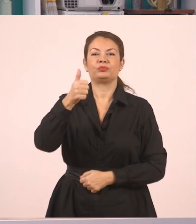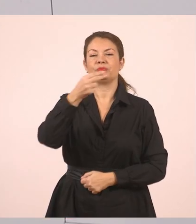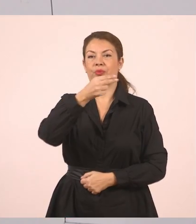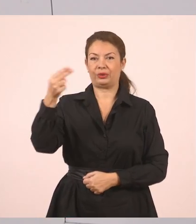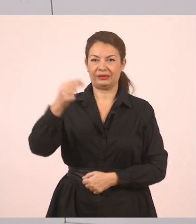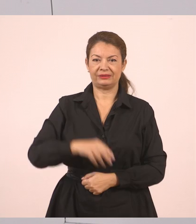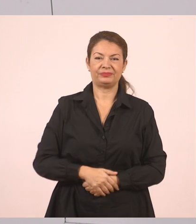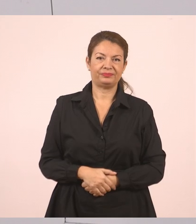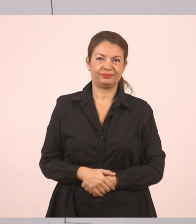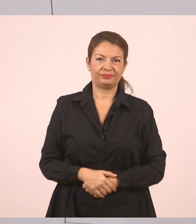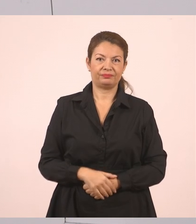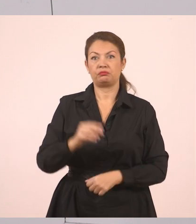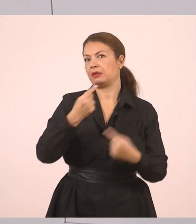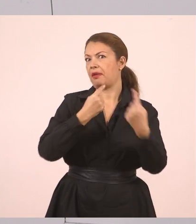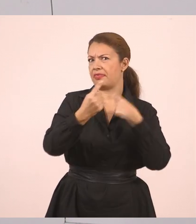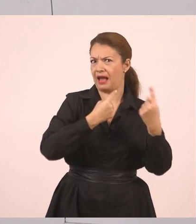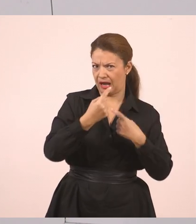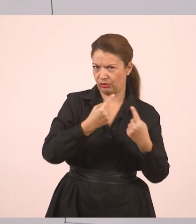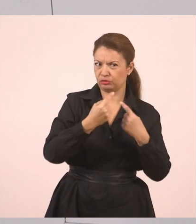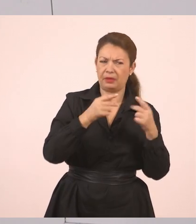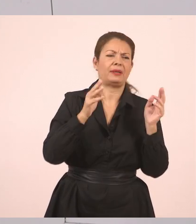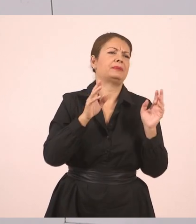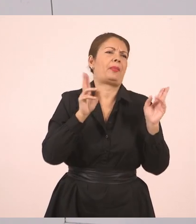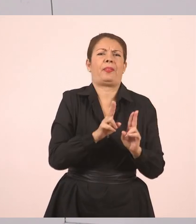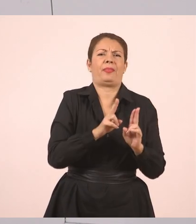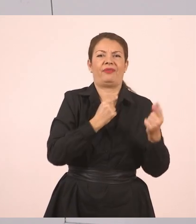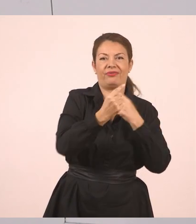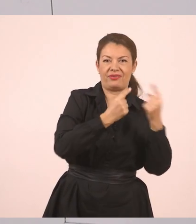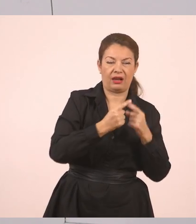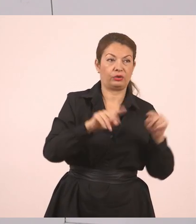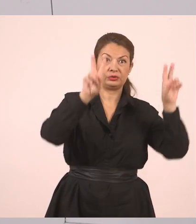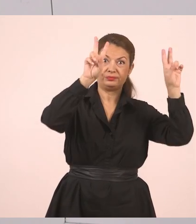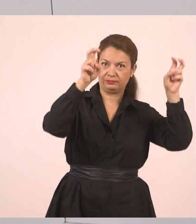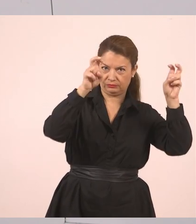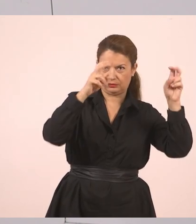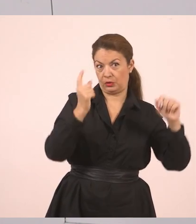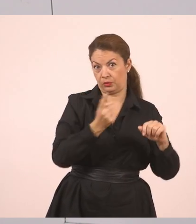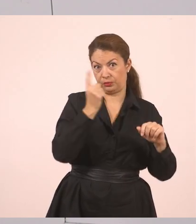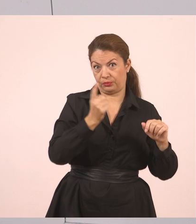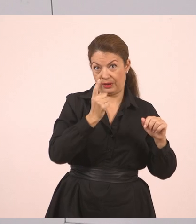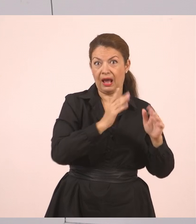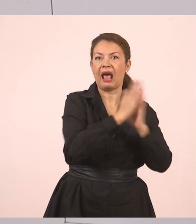Τον πρώτο διάλογο δηλαδή, έναν μικρό διάλογο. Ανοίγουμε εισαγωγικά, όπως είχε και το κείμενο που διαβάζαμε.